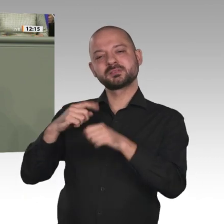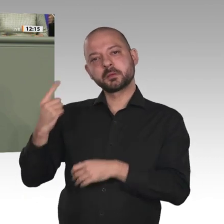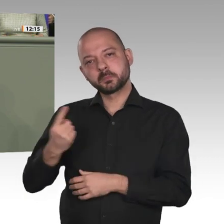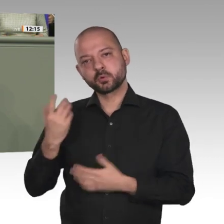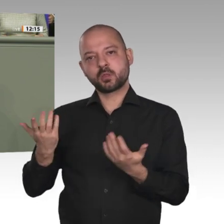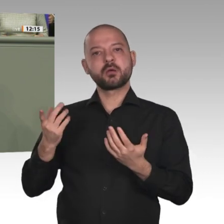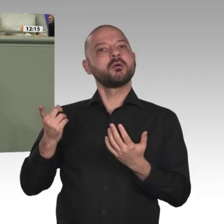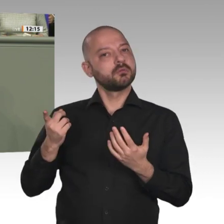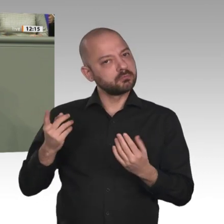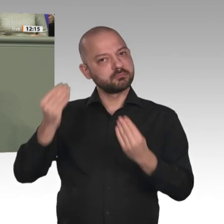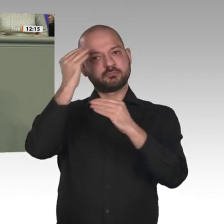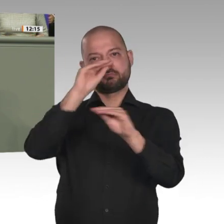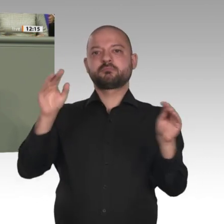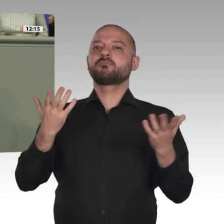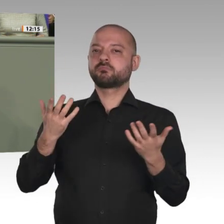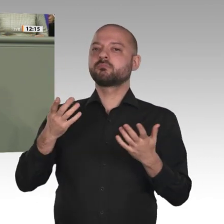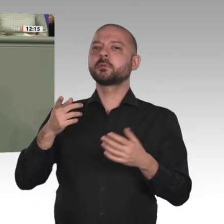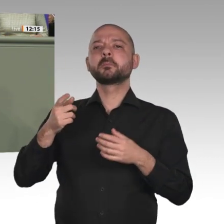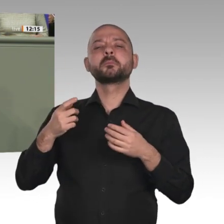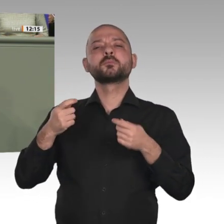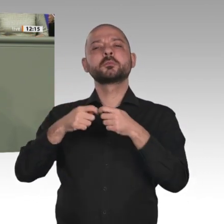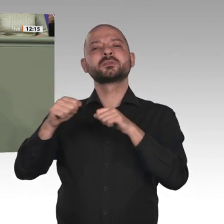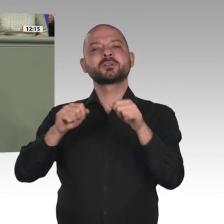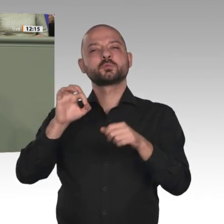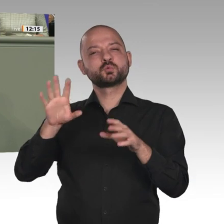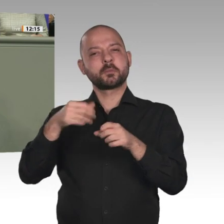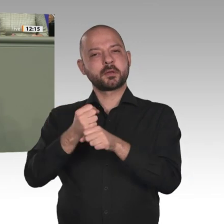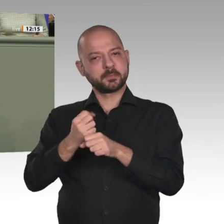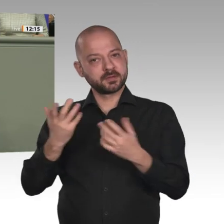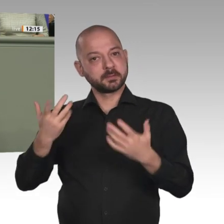hier im Parlament beschlossen wird, die Arbeit auch unmittelbar losgehen kann. Denn